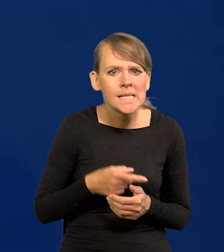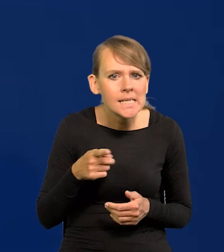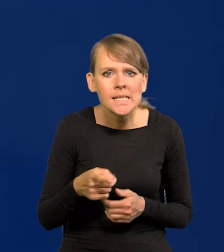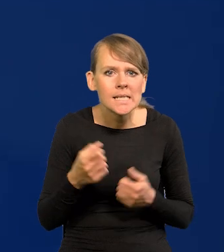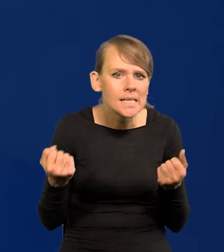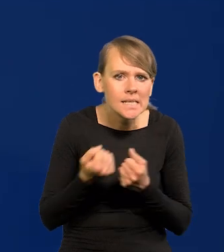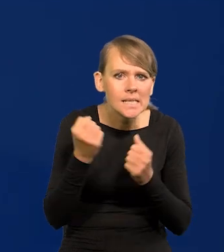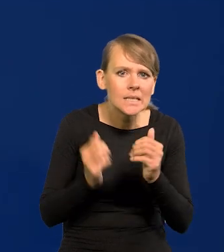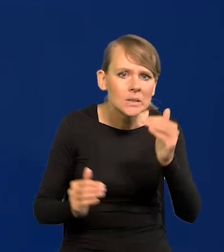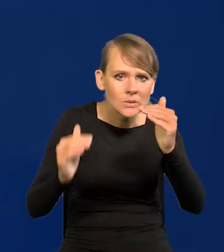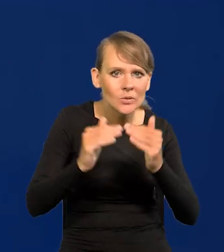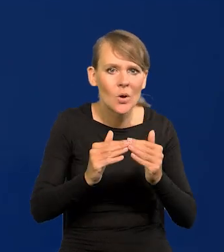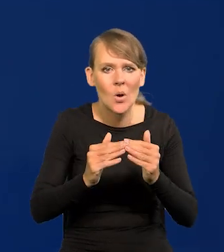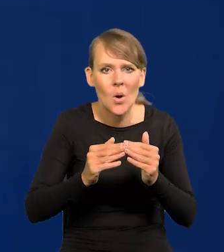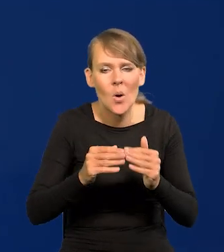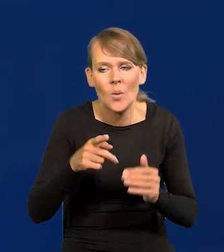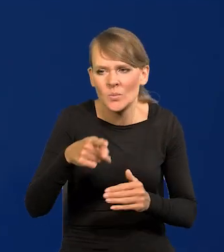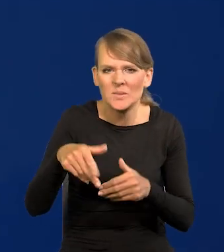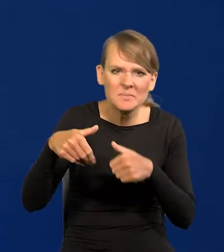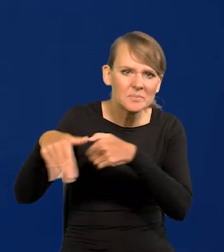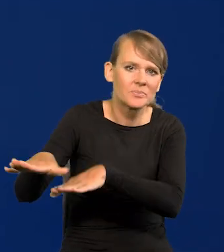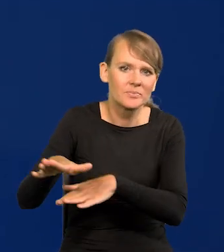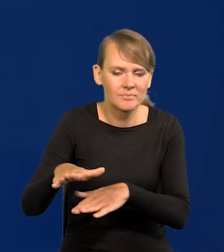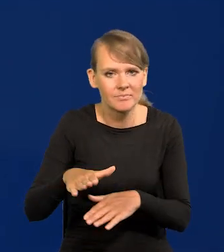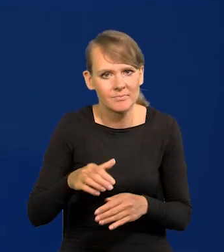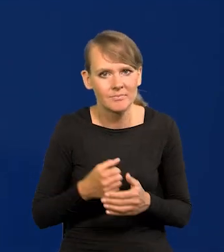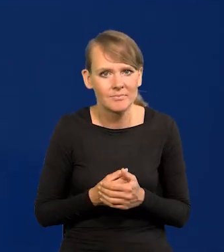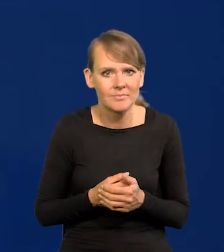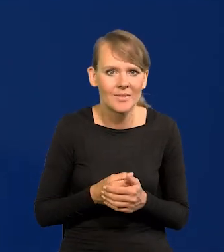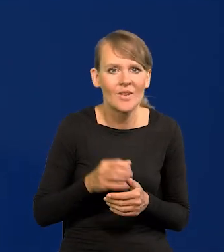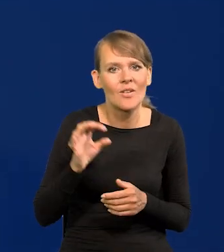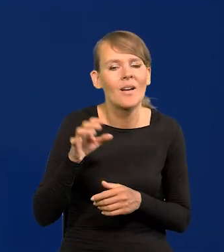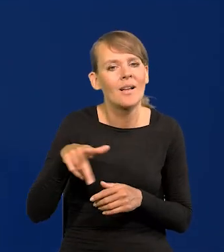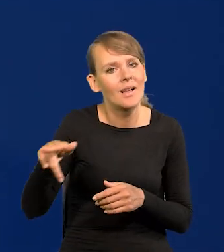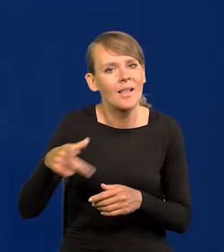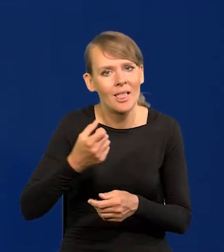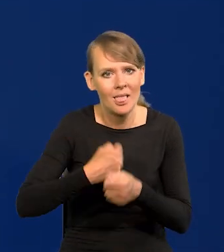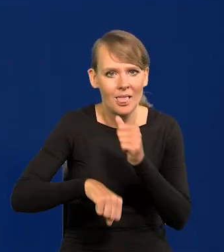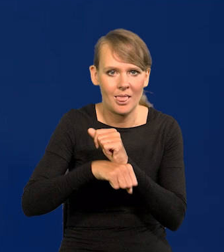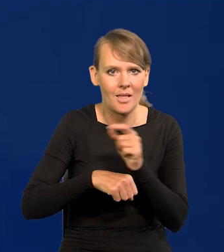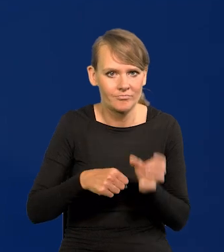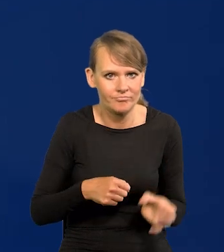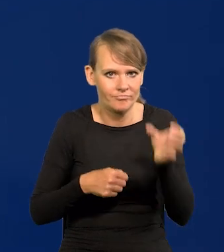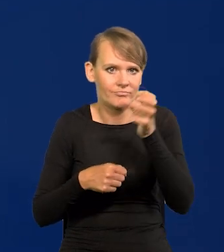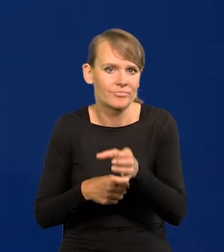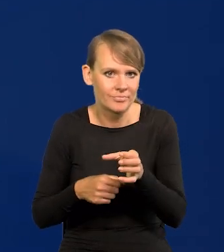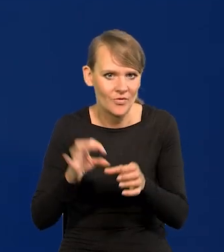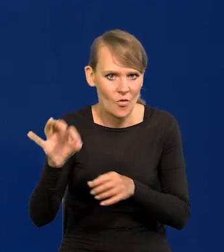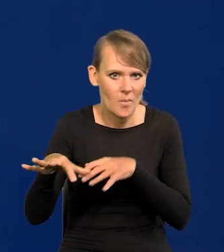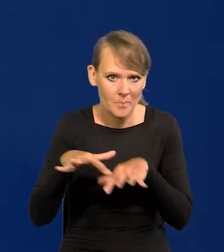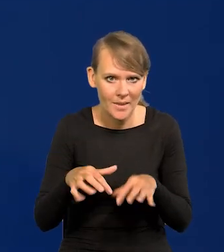i te stare wilki wypychają z lasu, wchodzą na ich miejsce. My na szczęście jesteśmy na tym etapie,